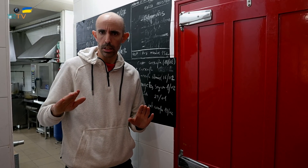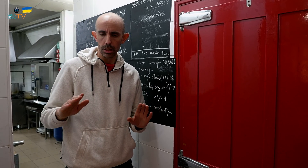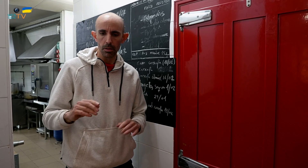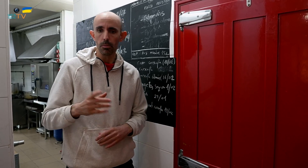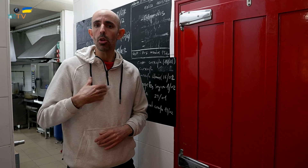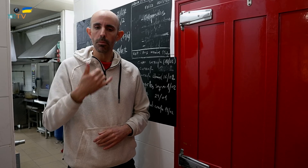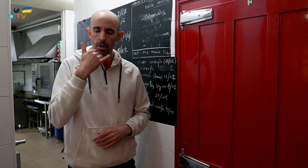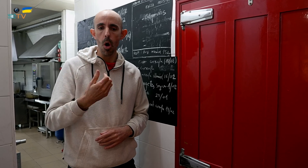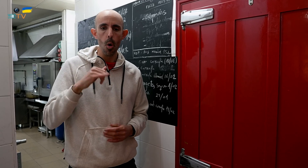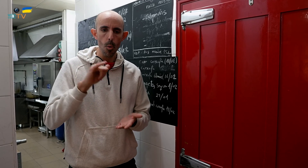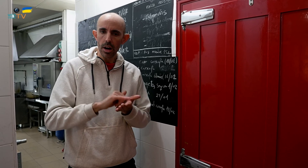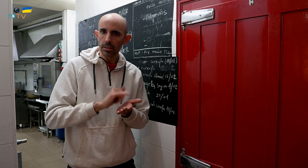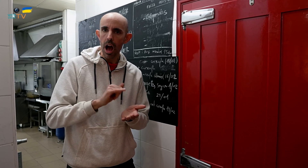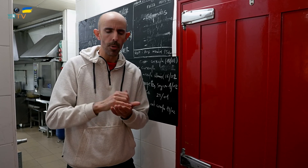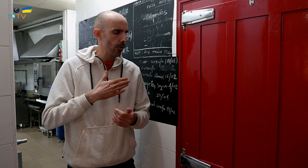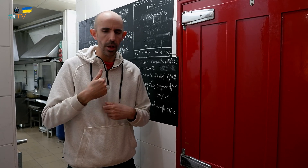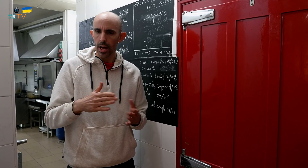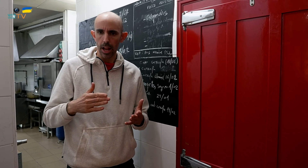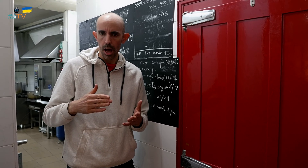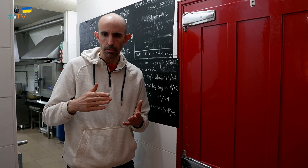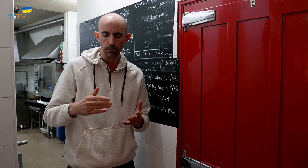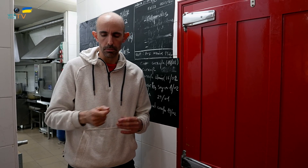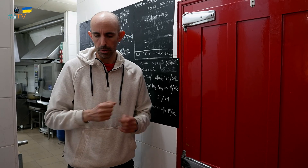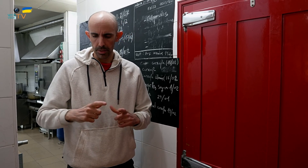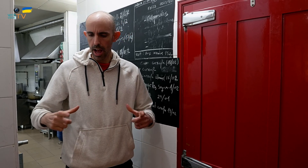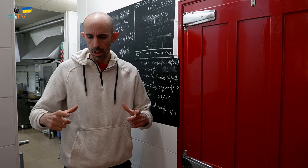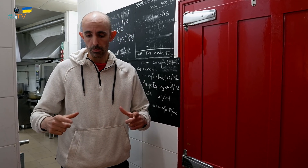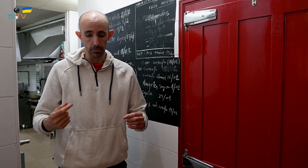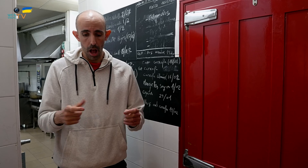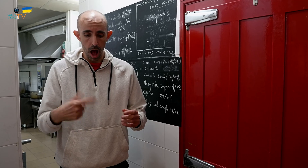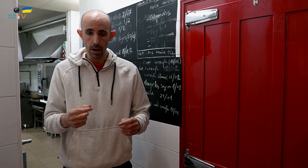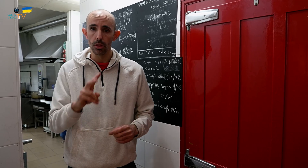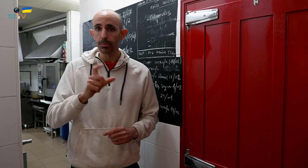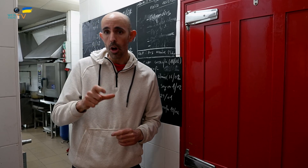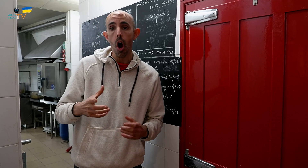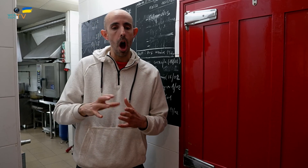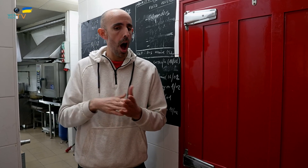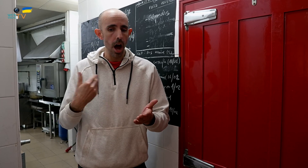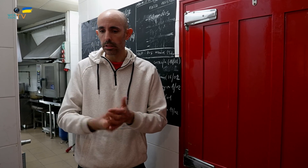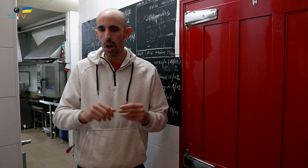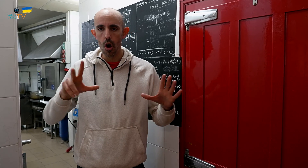Podéis pedir por teléfono o WhatsApp, para dos personas o hasta para ocho personas,